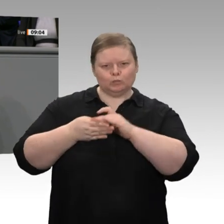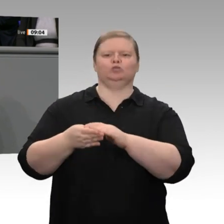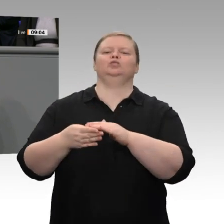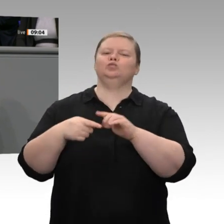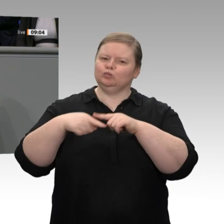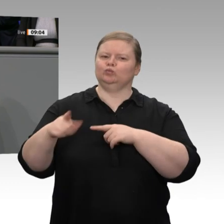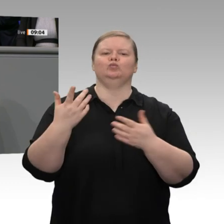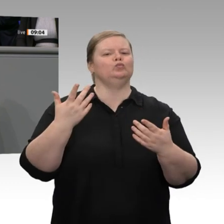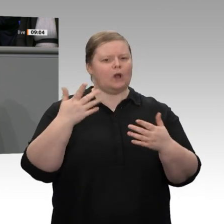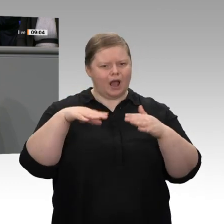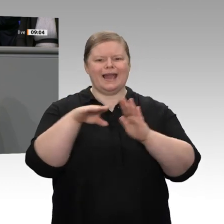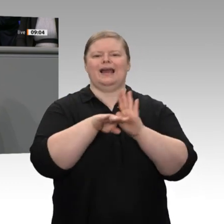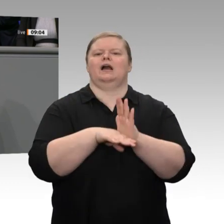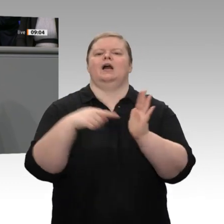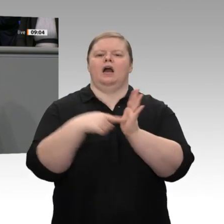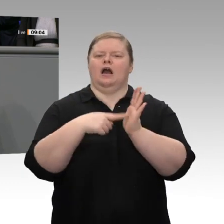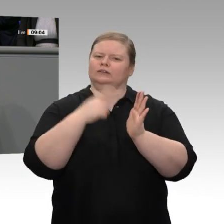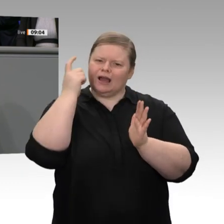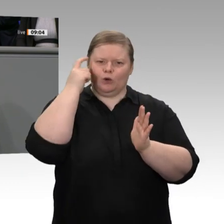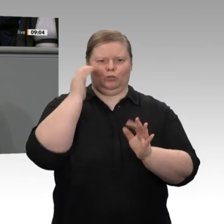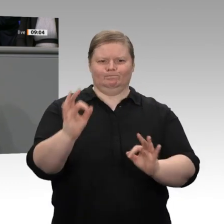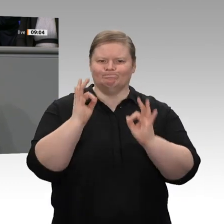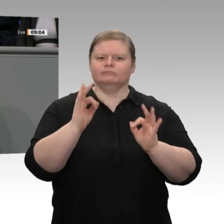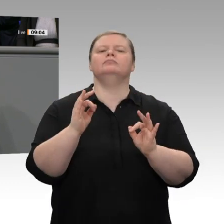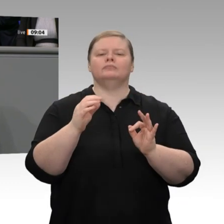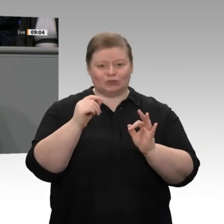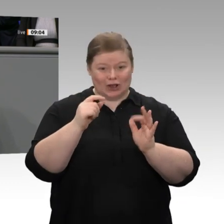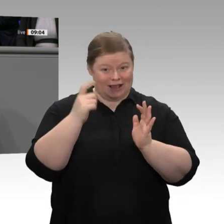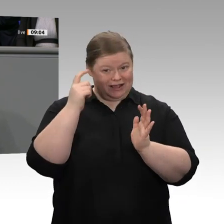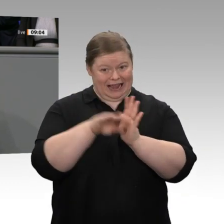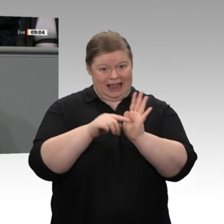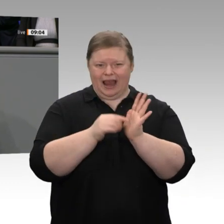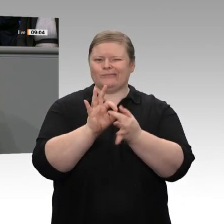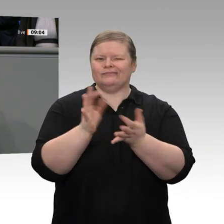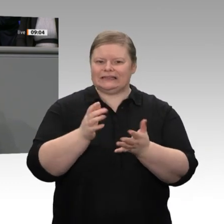Das zeigt: Wir lassen die Betroffenen nicht im Stich. Dass es möglich war, in der Koalition